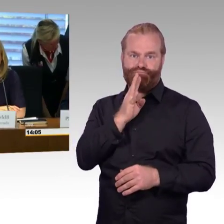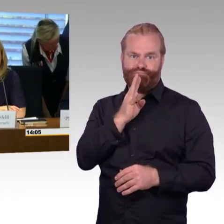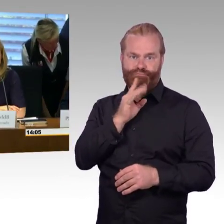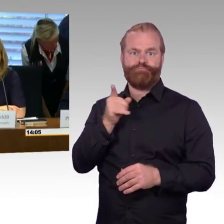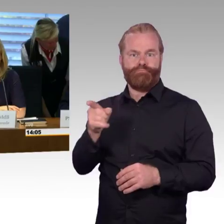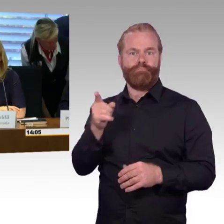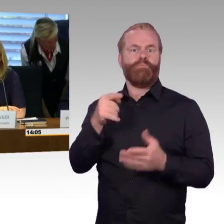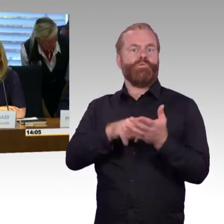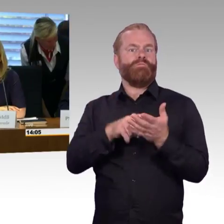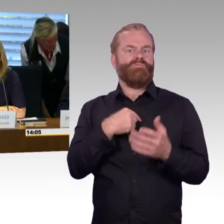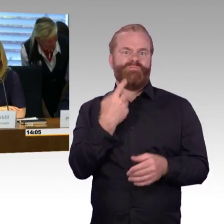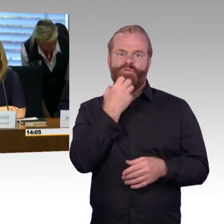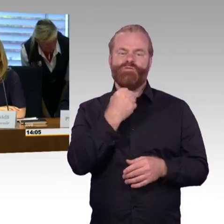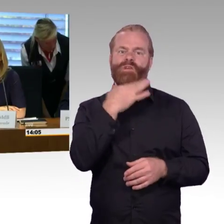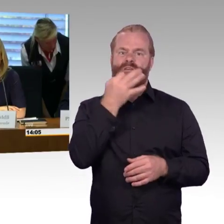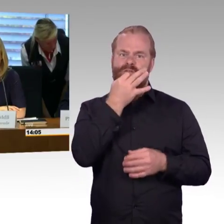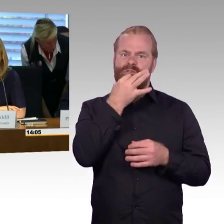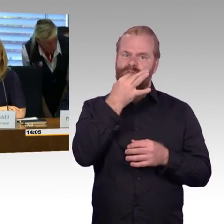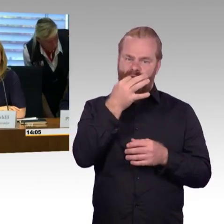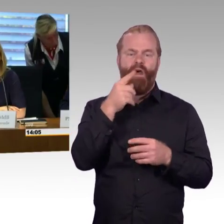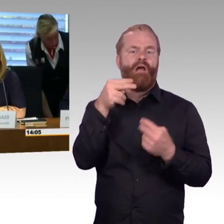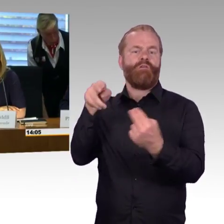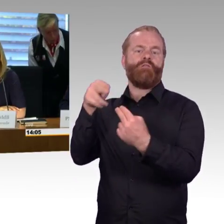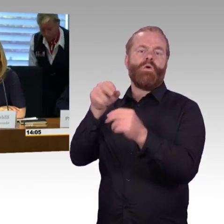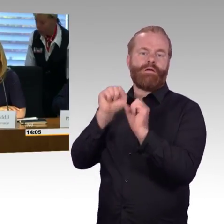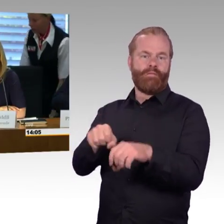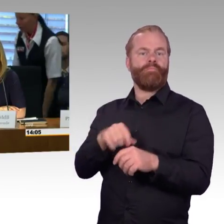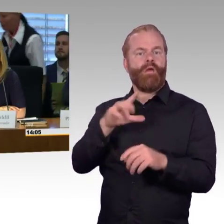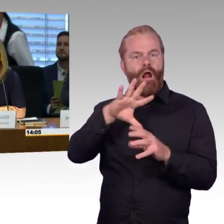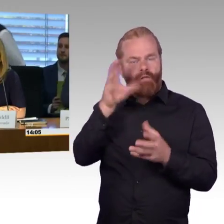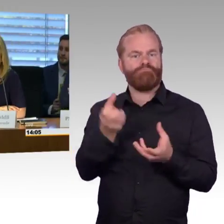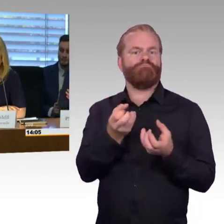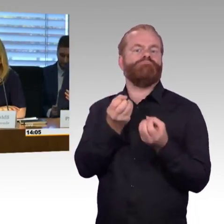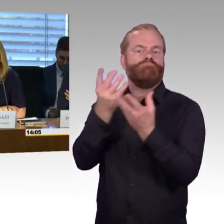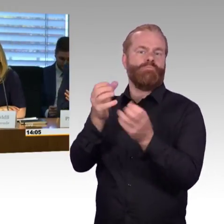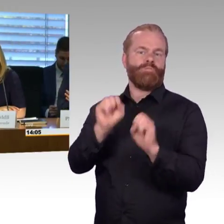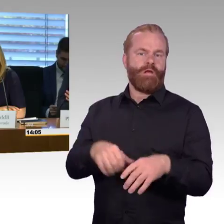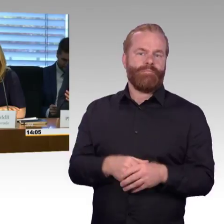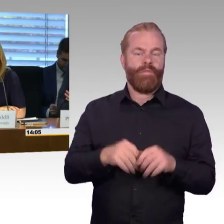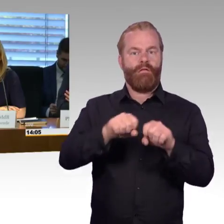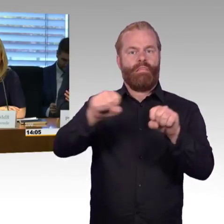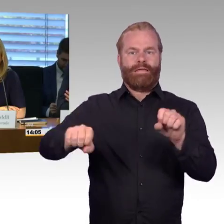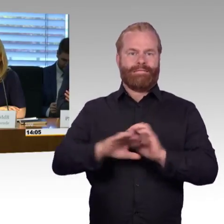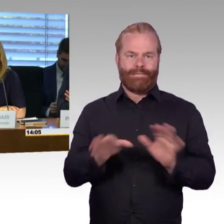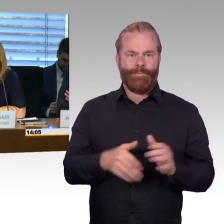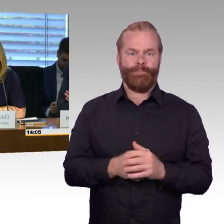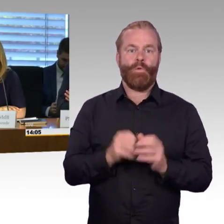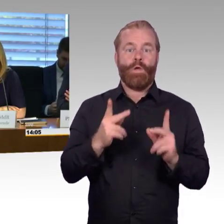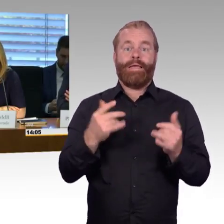Im Anschluss dann an die Fragerunde soll den Sachverständigen die Gelegenheit gegeben werden, im Rahmen eines Dialogs auch mit den Abgeordneten Themen anzusprechen,